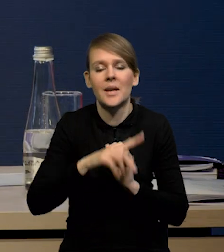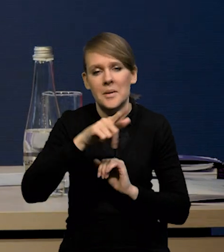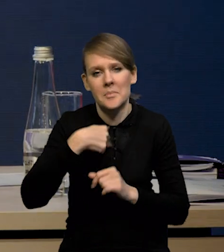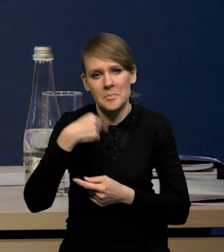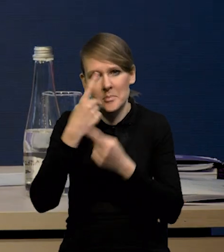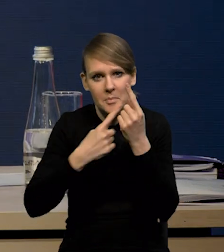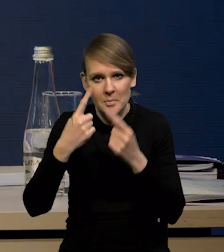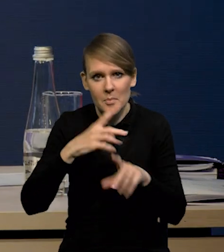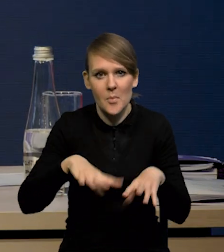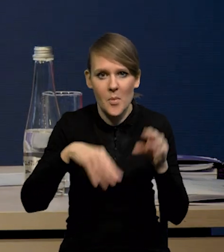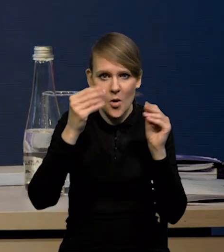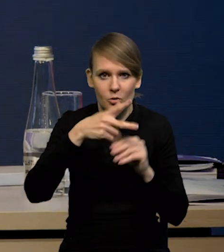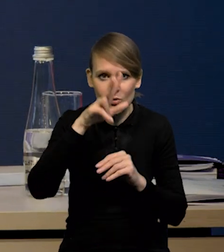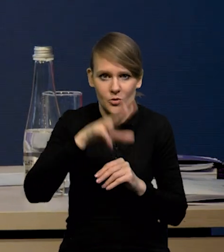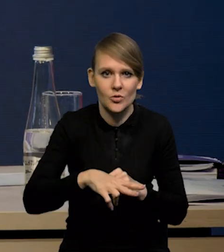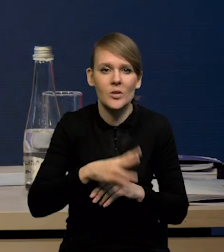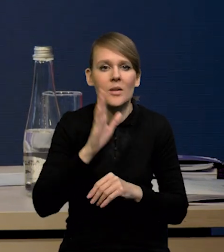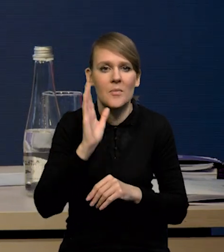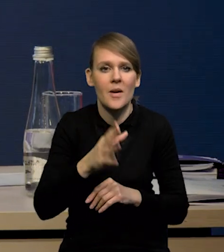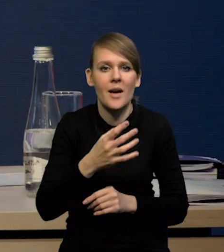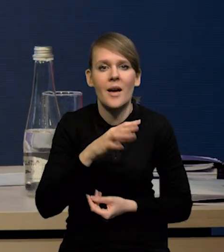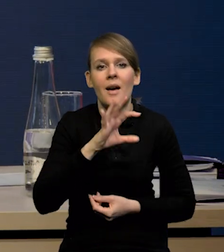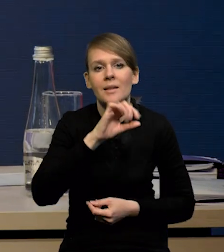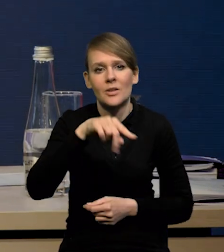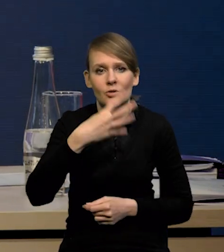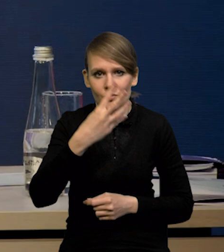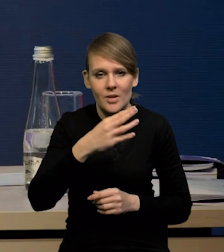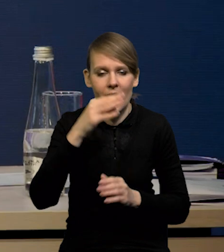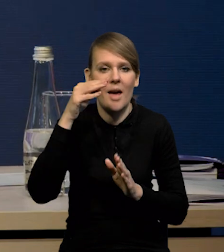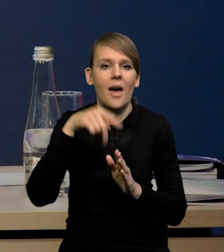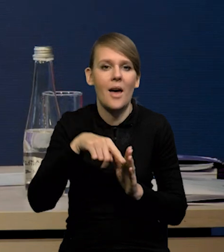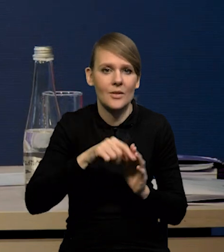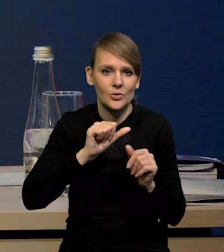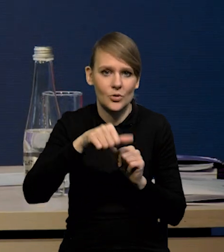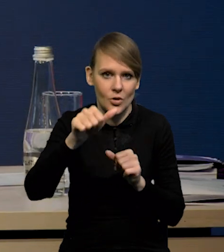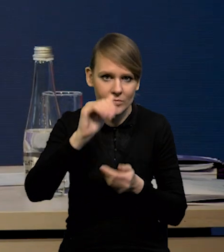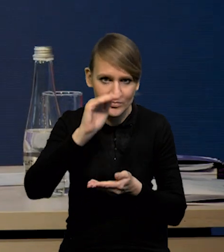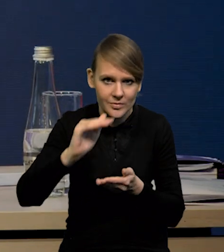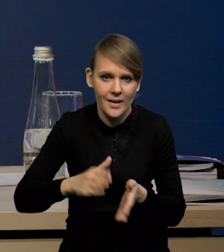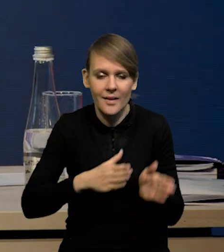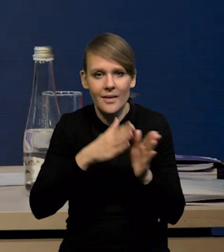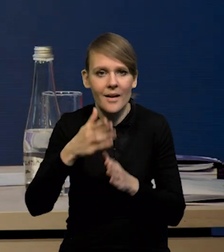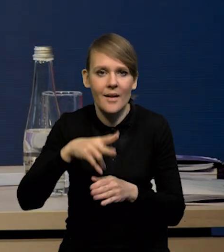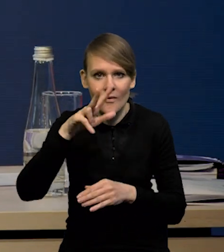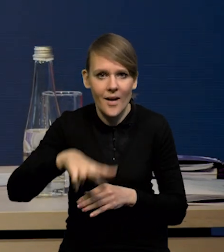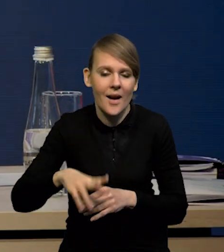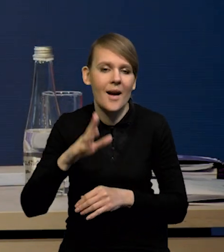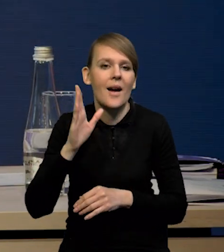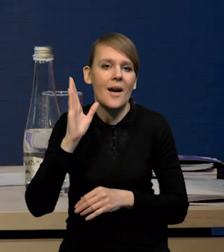że w pierwszym kwartale ten spadek wyniesie 0,4 rok do roku. Natomiast w kolejnych kwartałach dynamika będzie już wyższa,